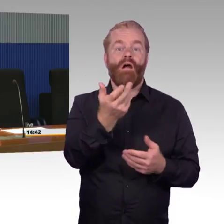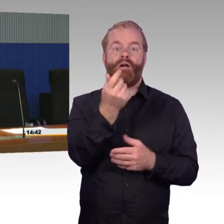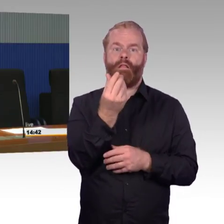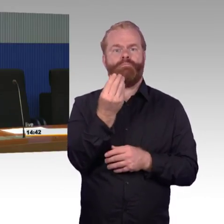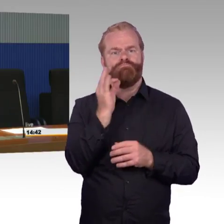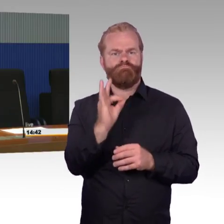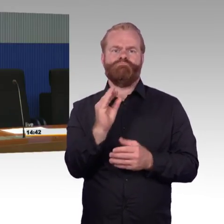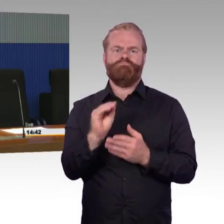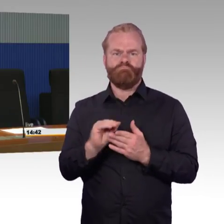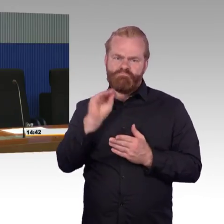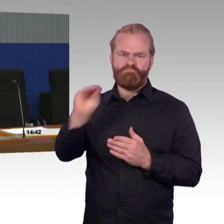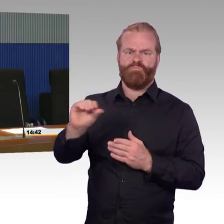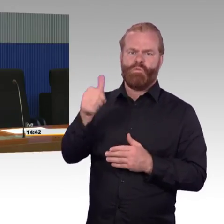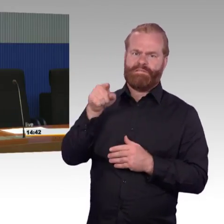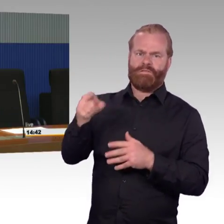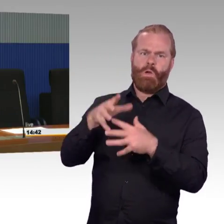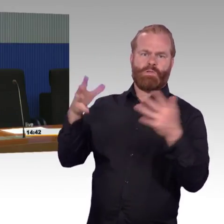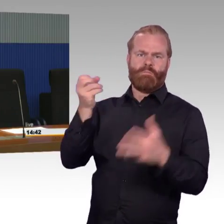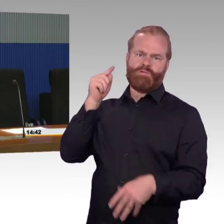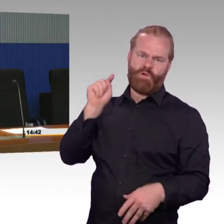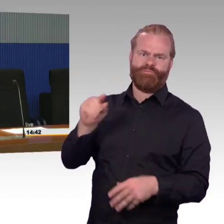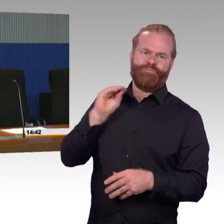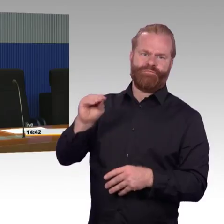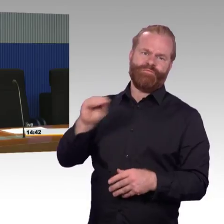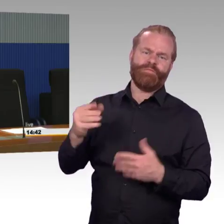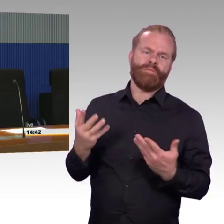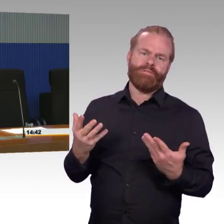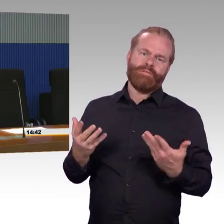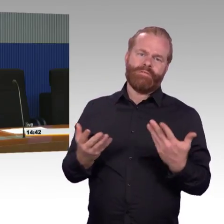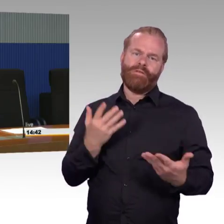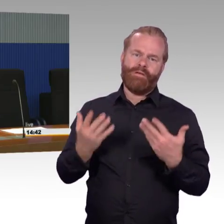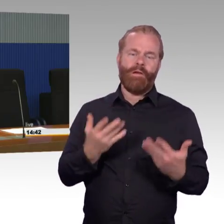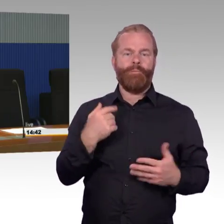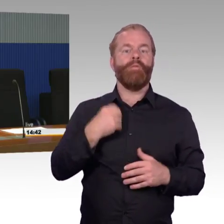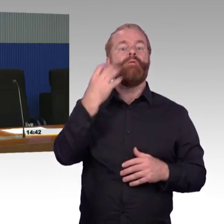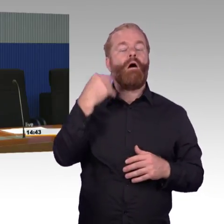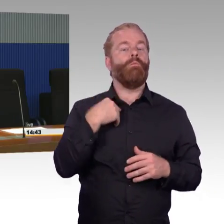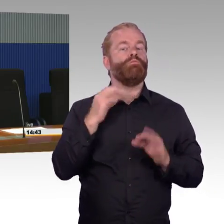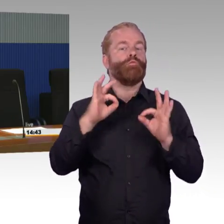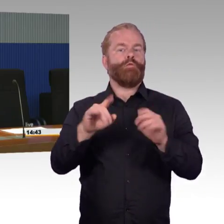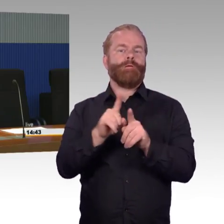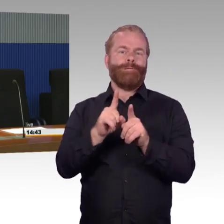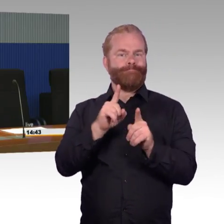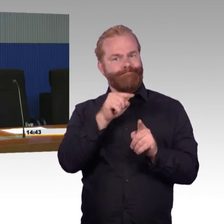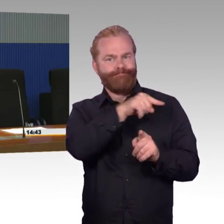weil die ja tendenziell eher so ein bisschen hinten runterfallen würden. Aber wenn man die Frage stellt, wie kann man möglichst viele Reisende erreichen,